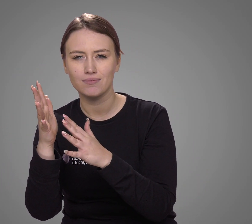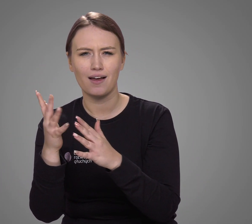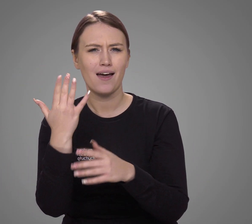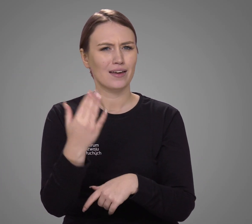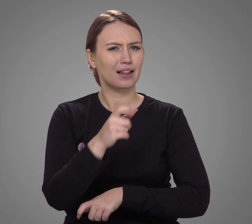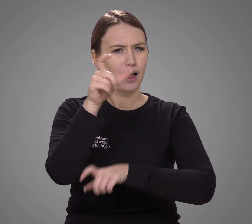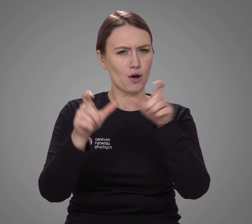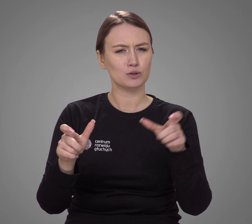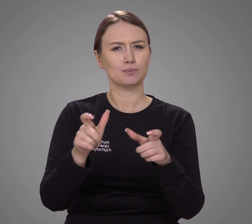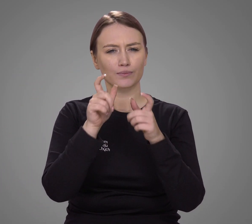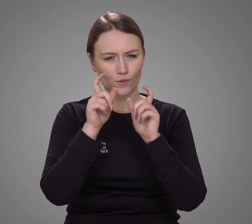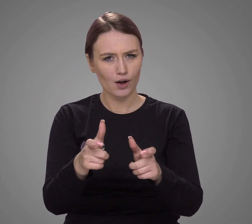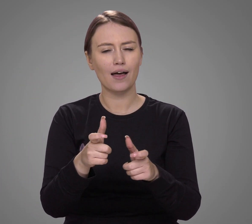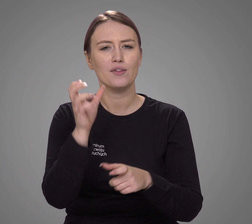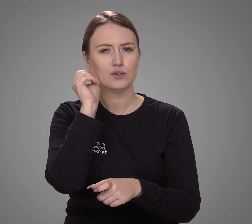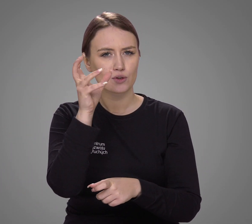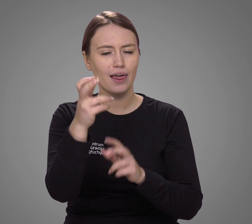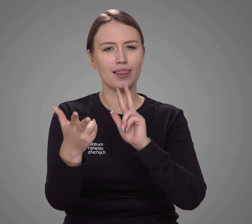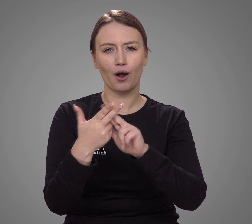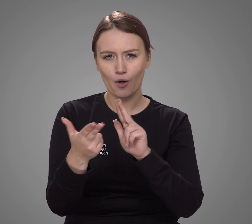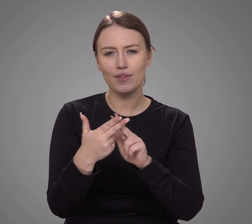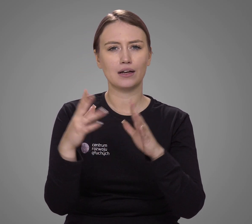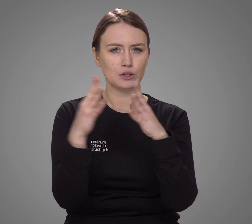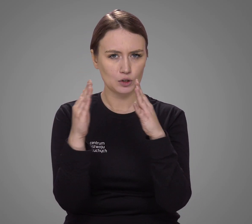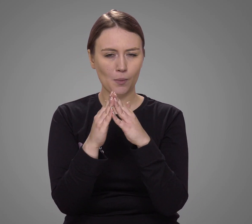Ile osób zadeklarowało, że w codziennych kontaktach domowych